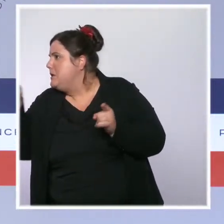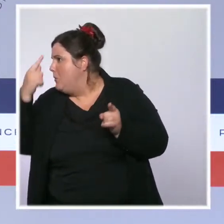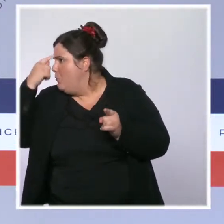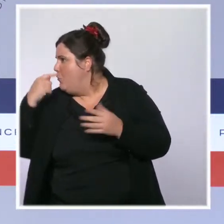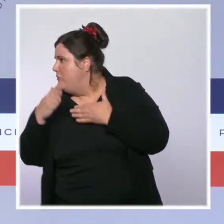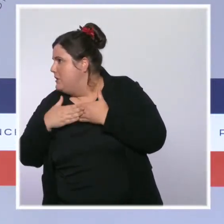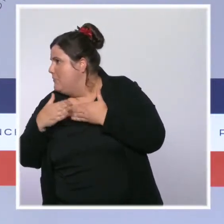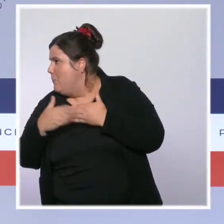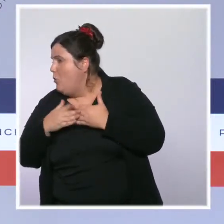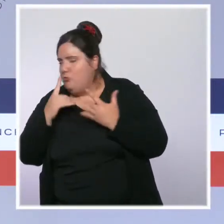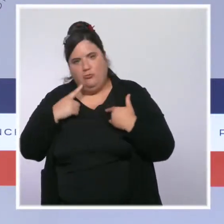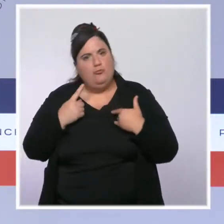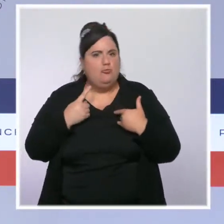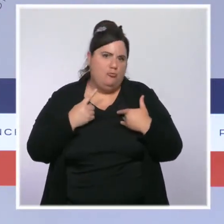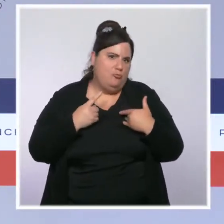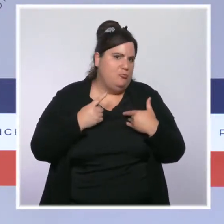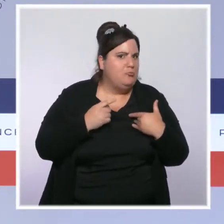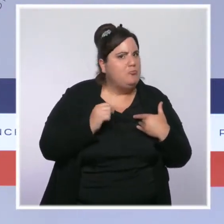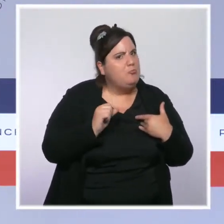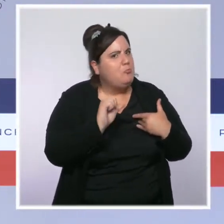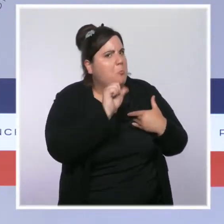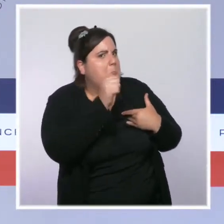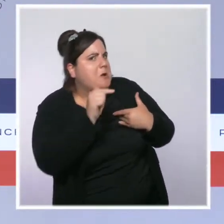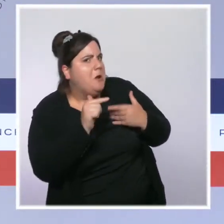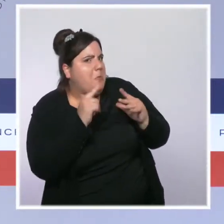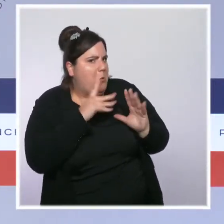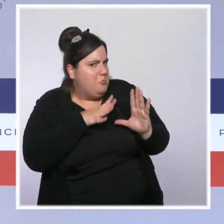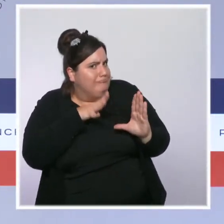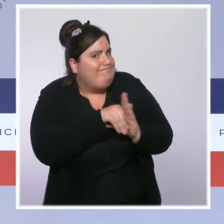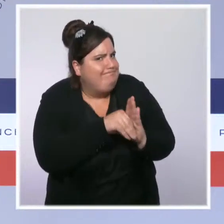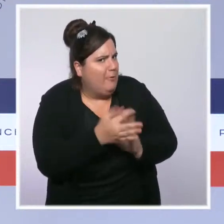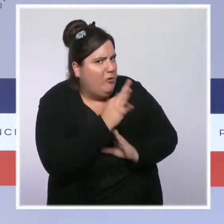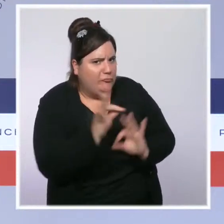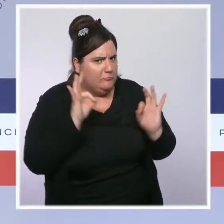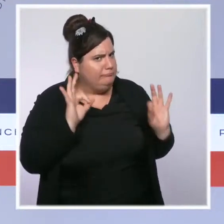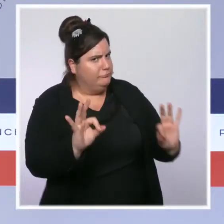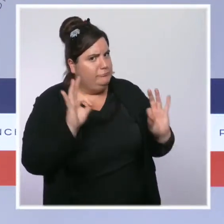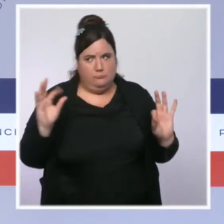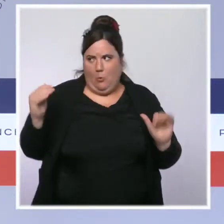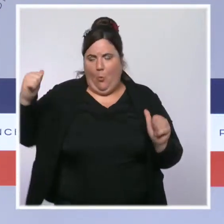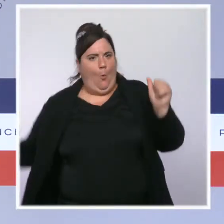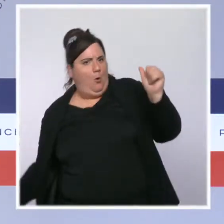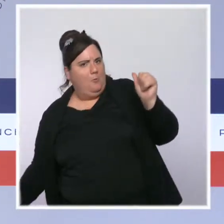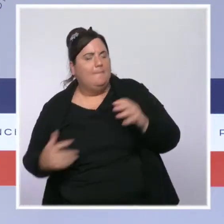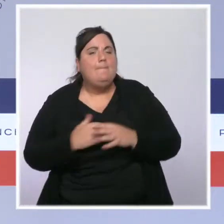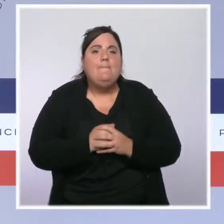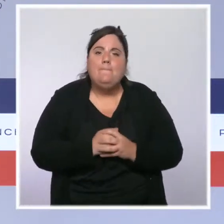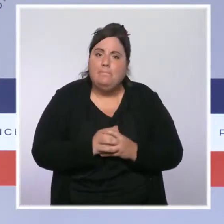et grâce à l'intervention du président de la République le 12 juillet, il y a eu un rebond exceptionnel de la vaccination cet été.